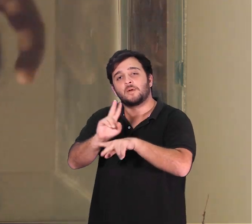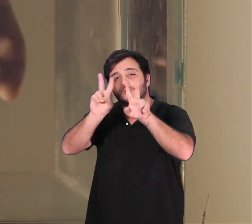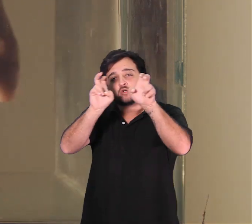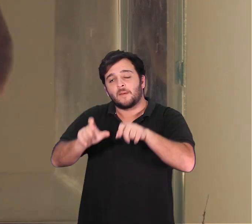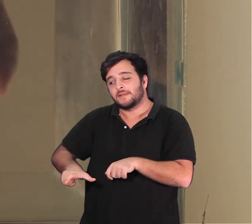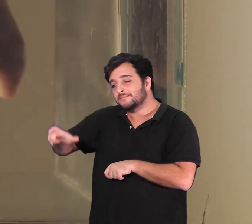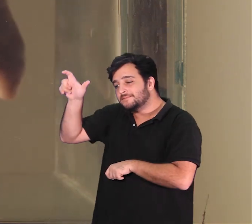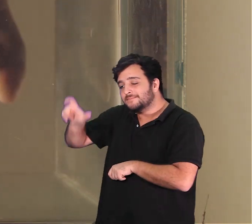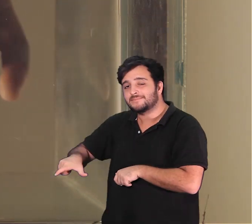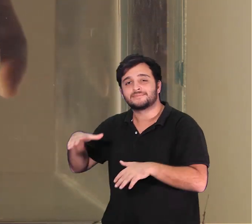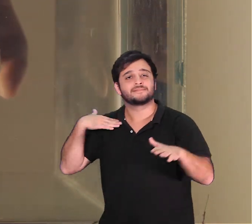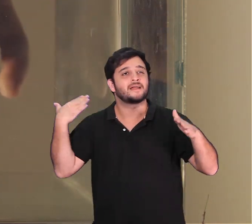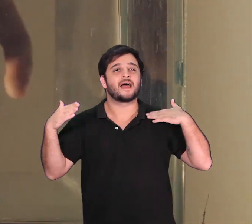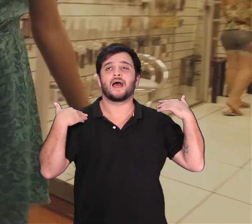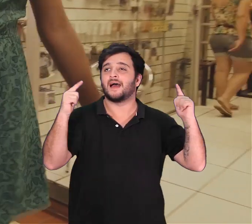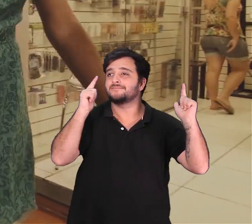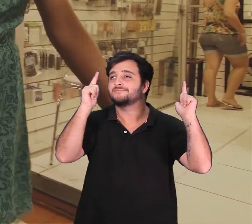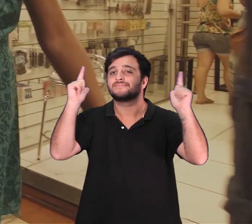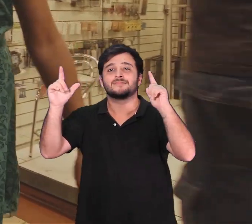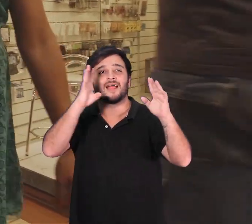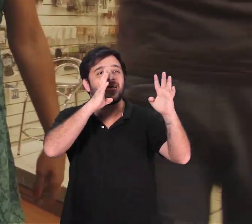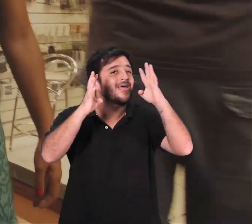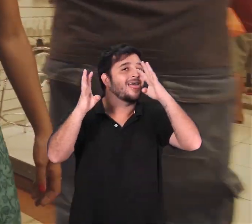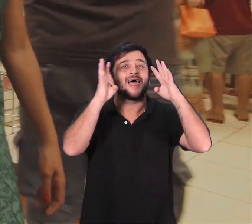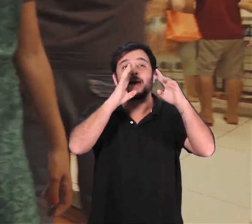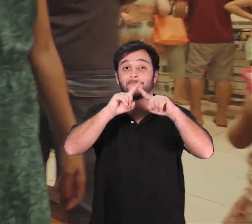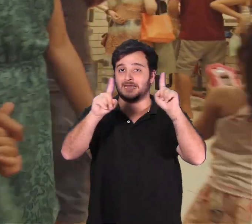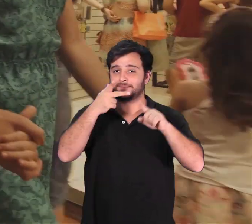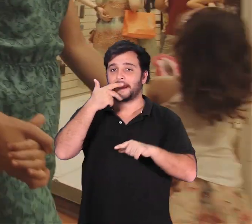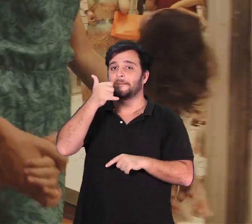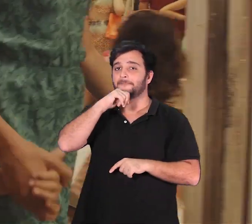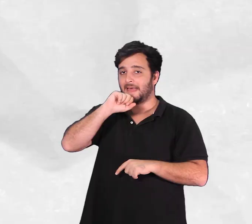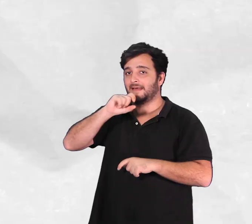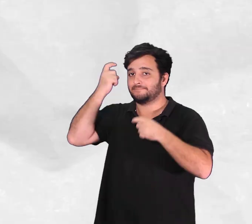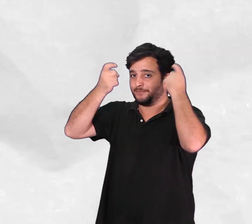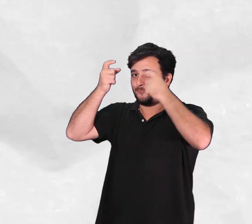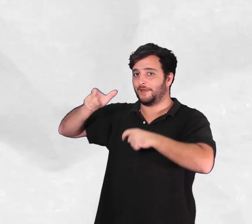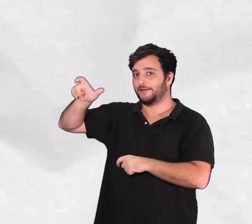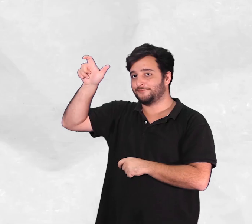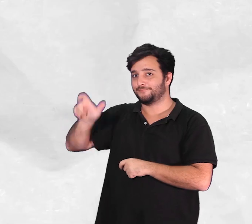Arthur vive uma grande aventura que sempre preocupa os pais em Dourado.